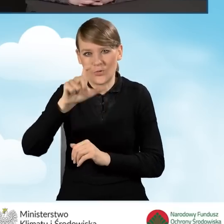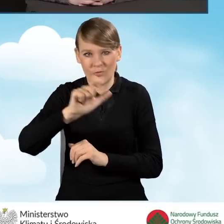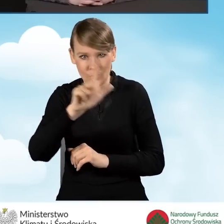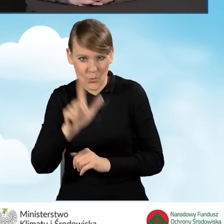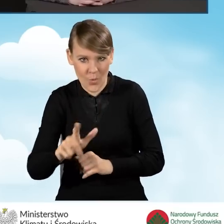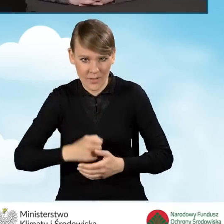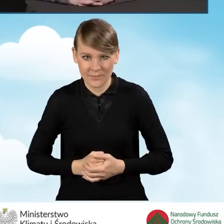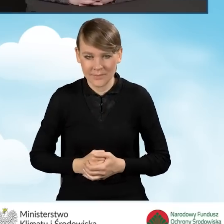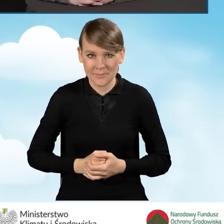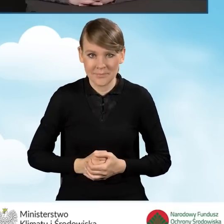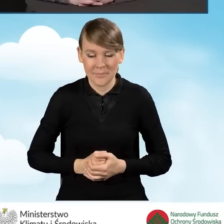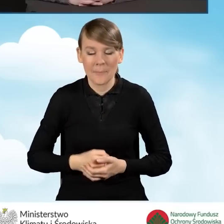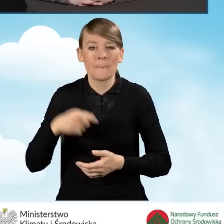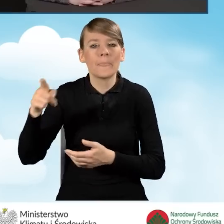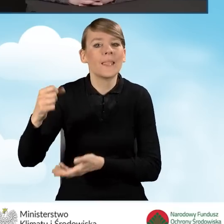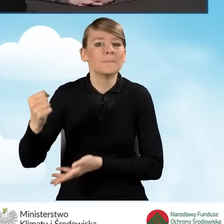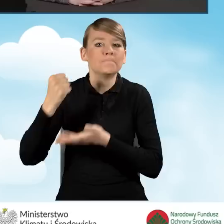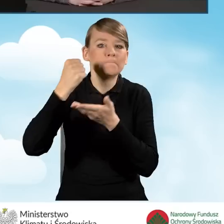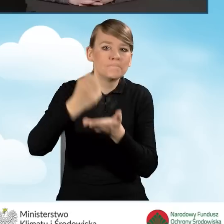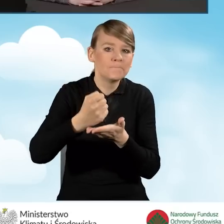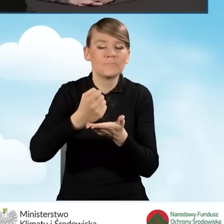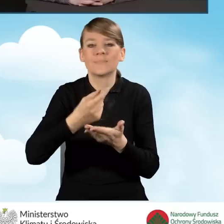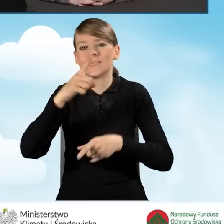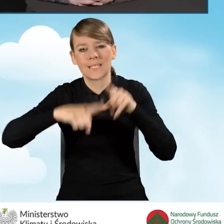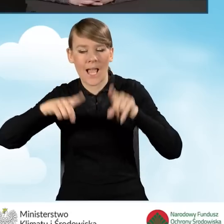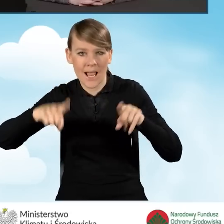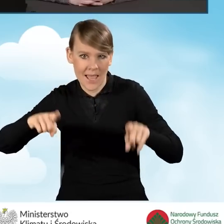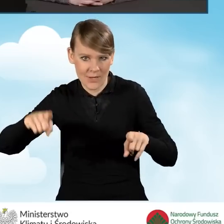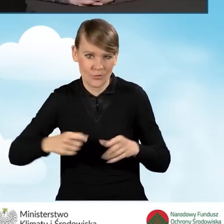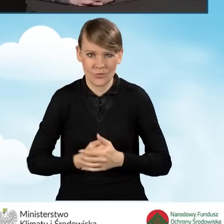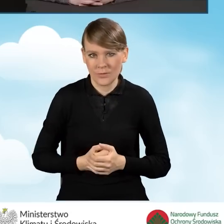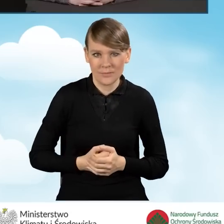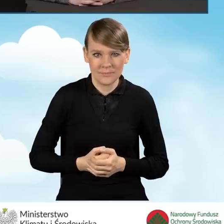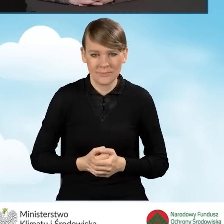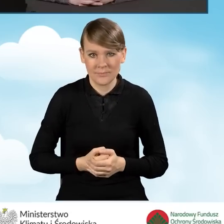Intensywność dofinansowania w zależności od części pierwszej,